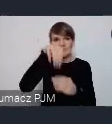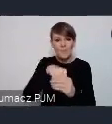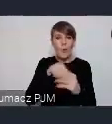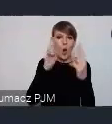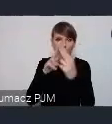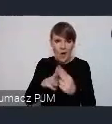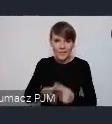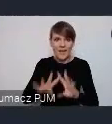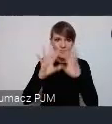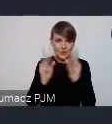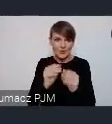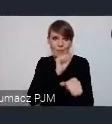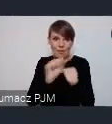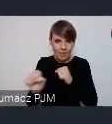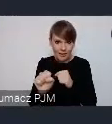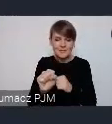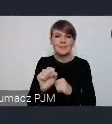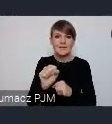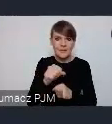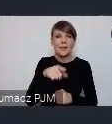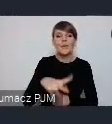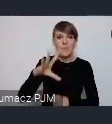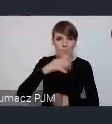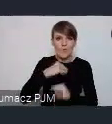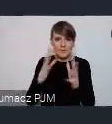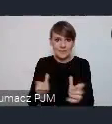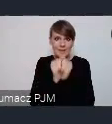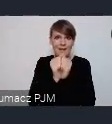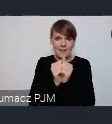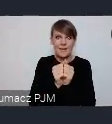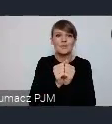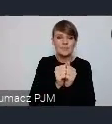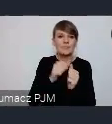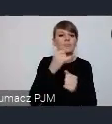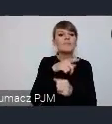i i można się w można je znaleć żeby o poszczególnych incjatywach porozmawiać.